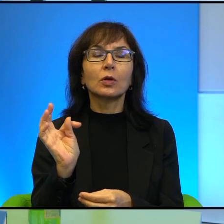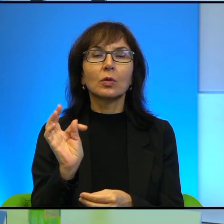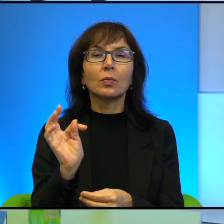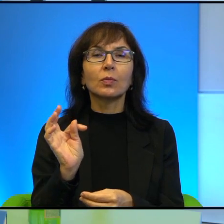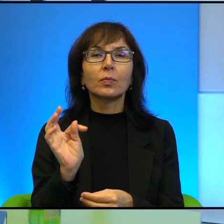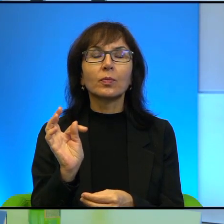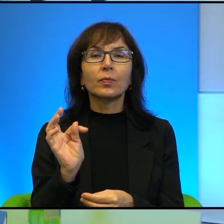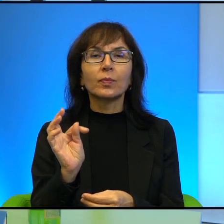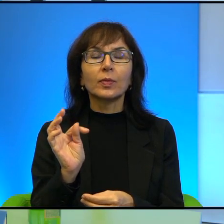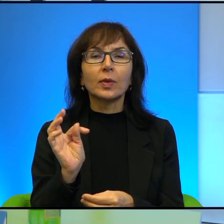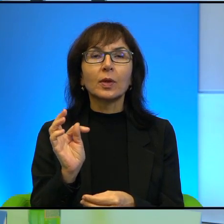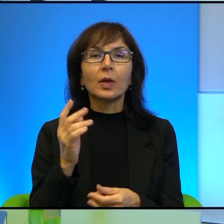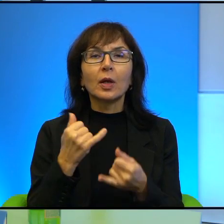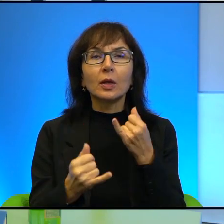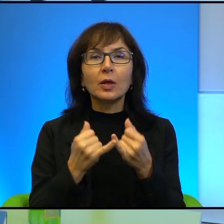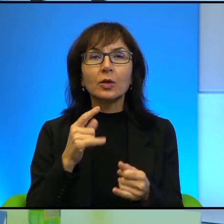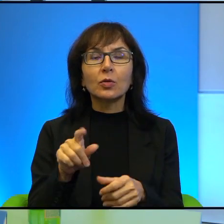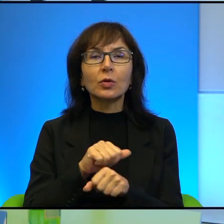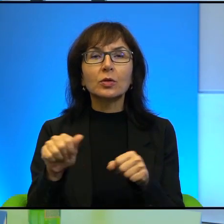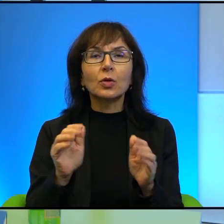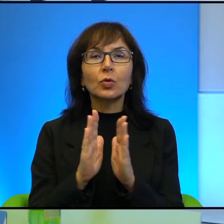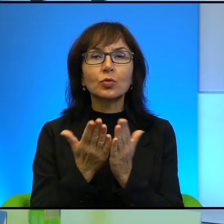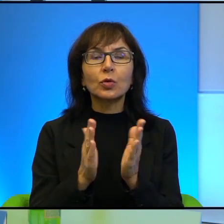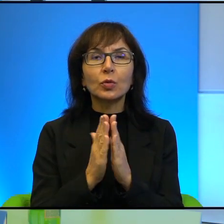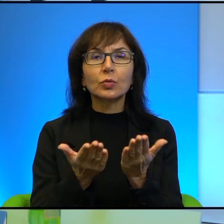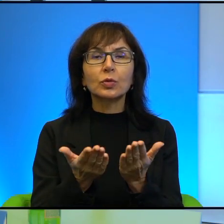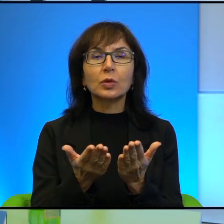Nawet jeżeli to jest książka, która, tak jak Pani powiedziała,